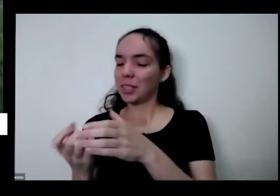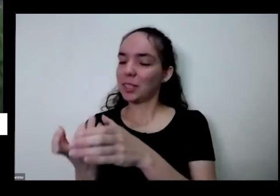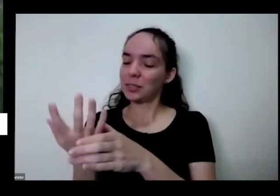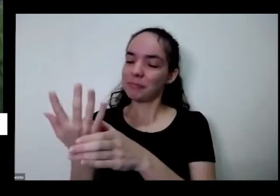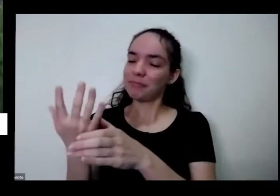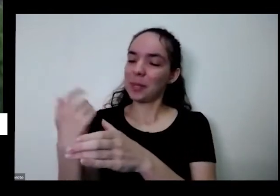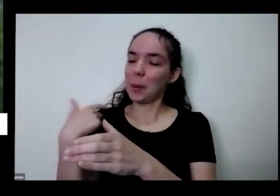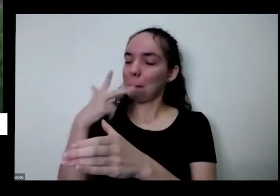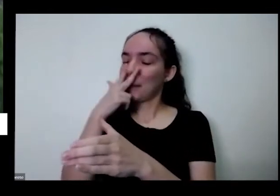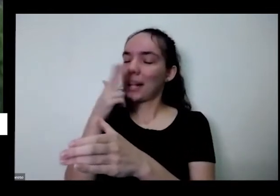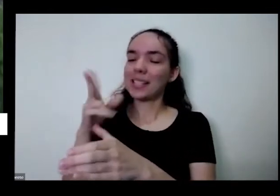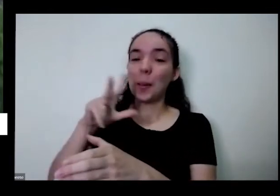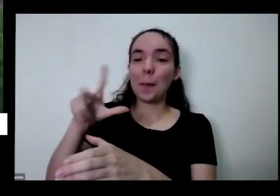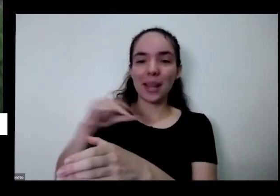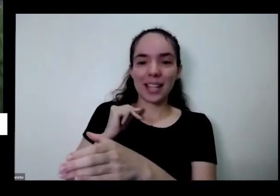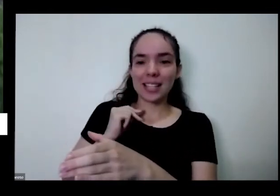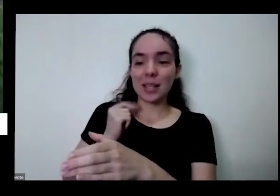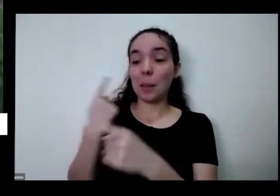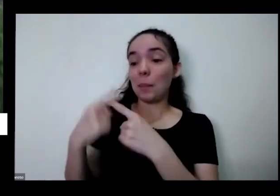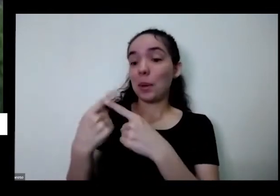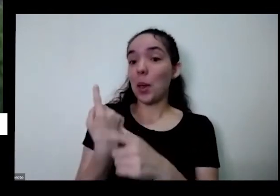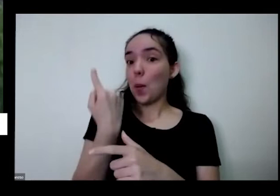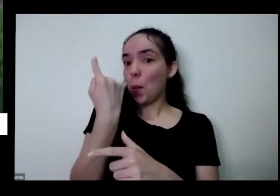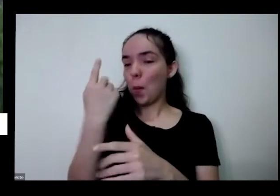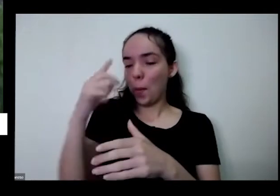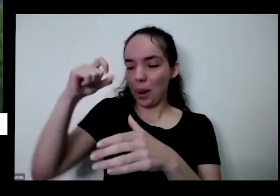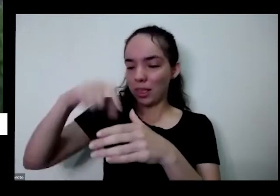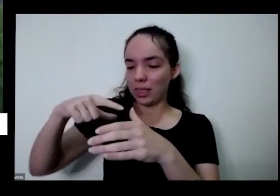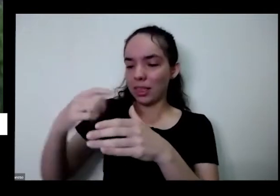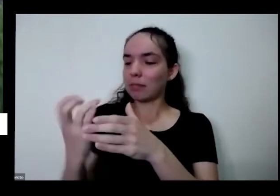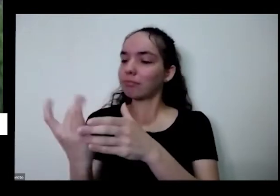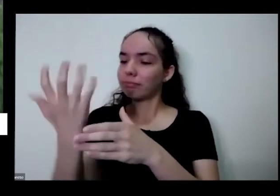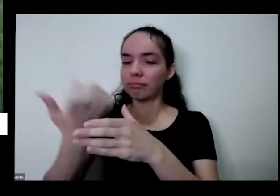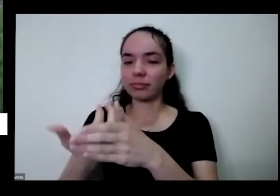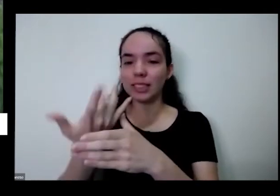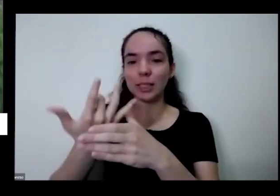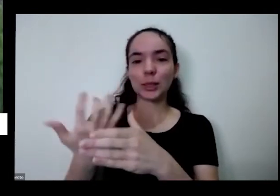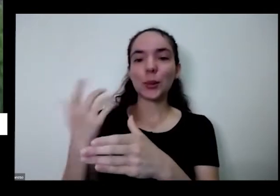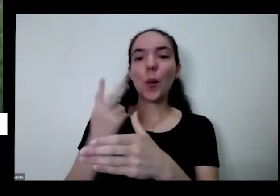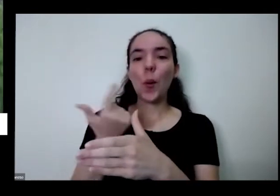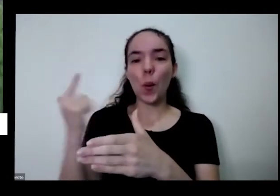eu plantei uma coisa e ganhei mais três outros né aqui olha se for na pequenininho aqui eu não